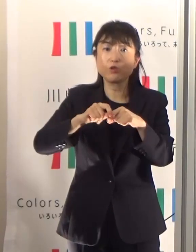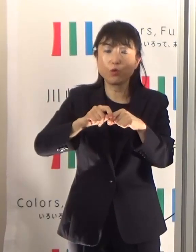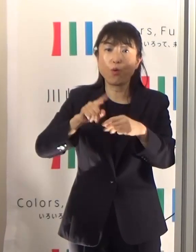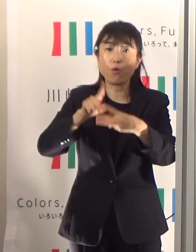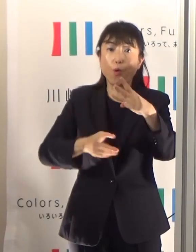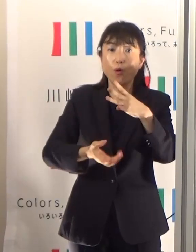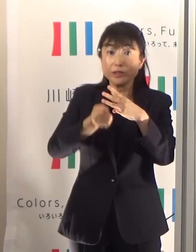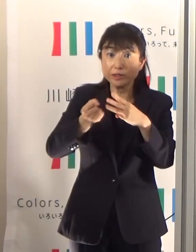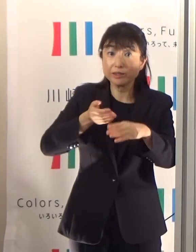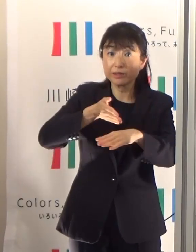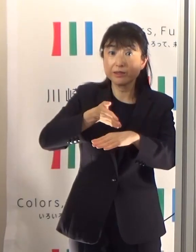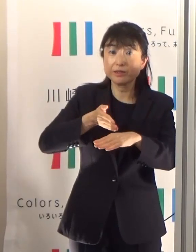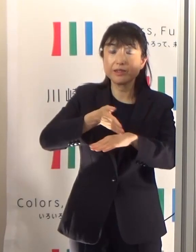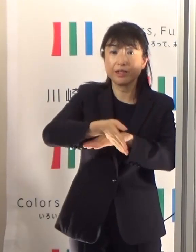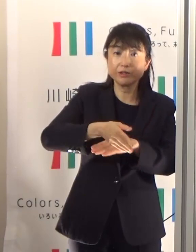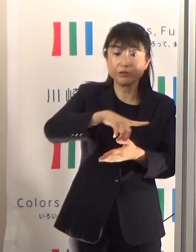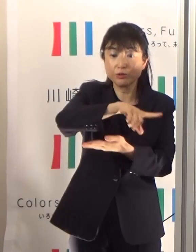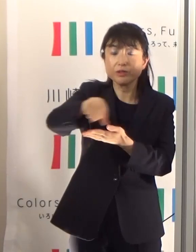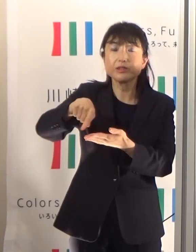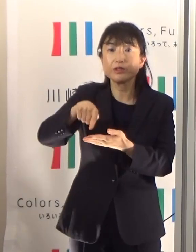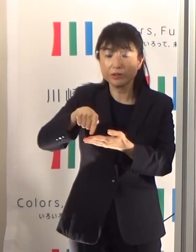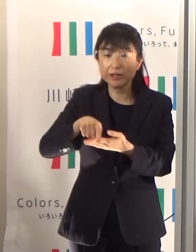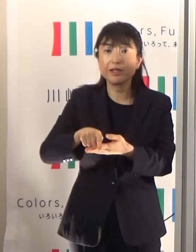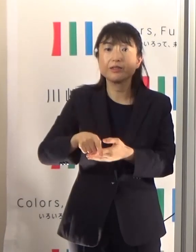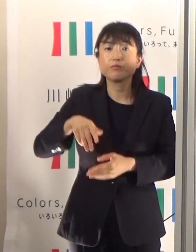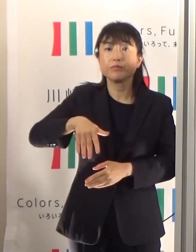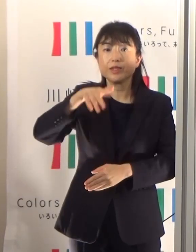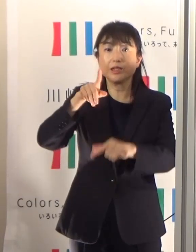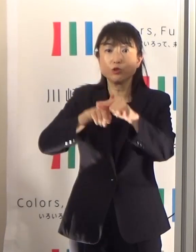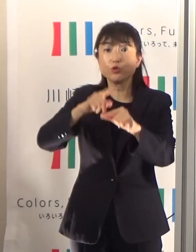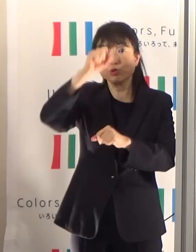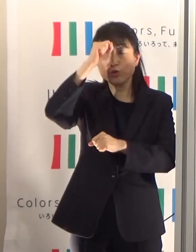熱中症の警戒アラートというものを発信しています